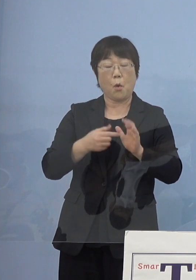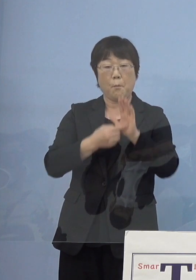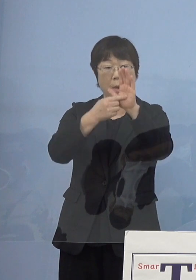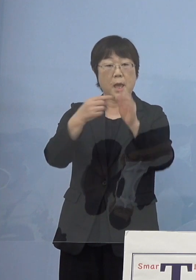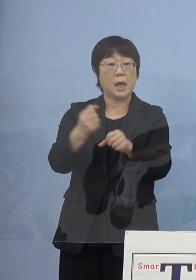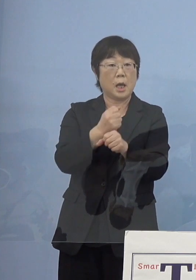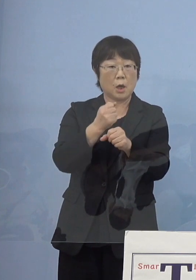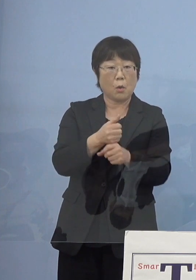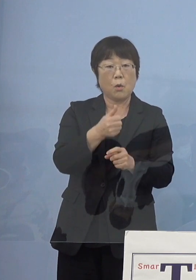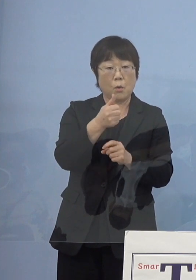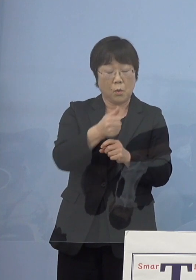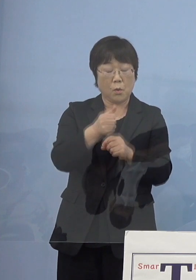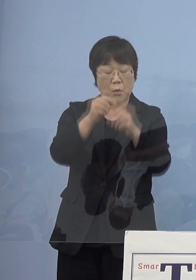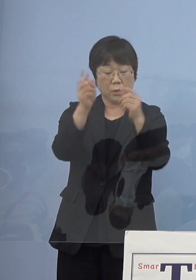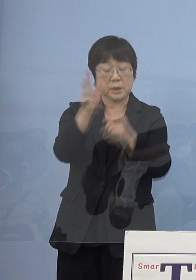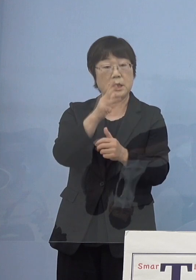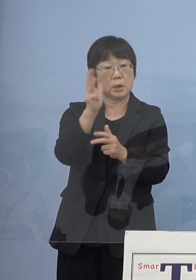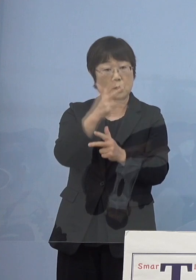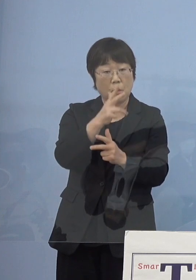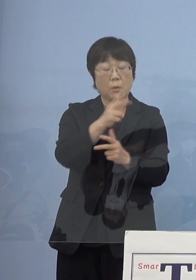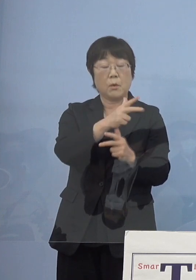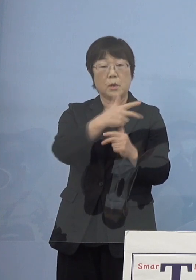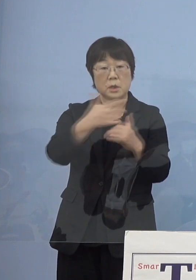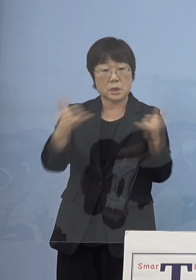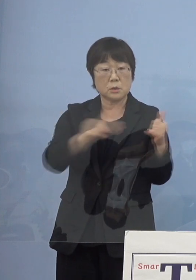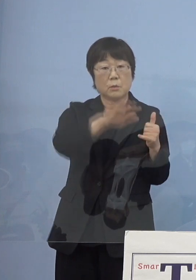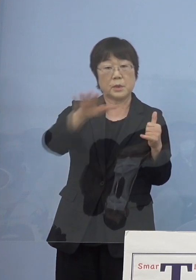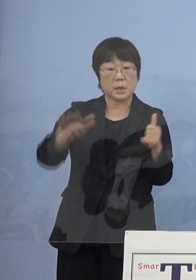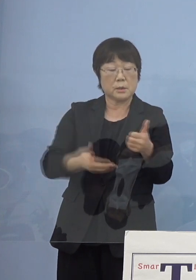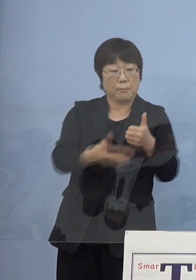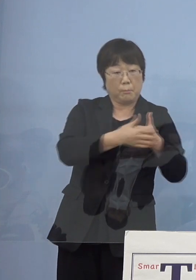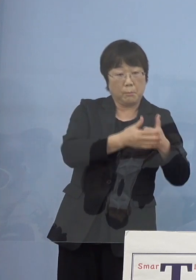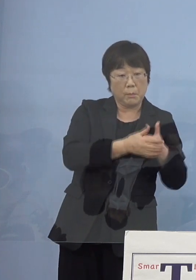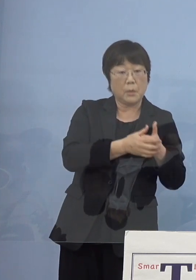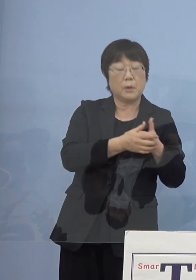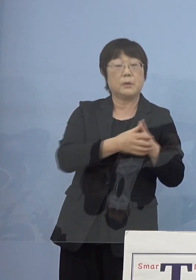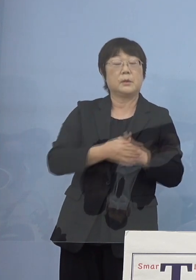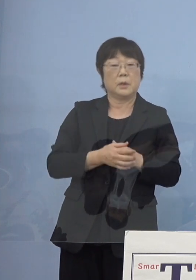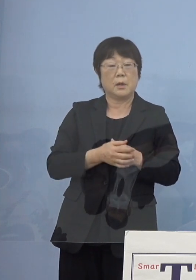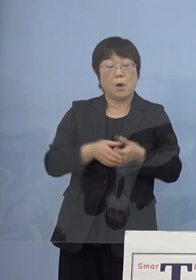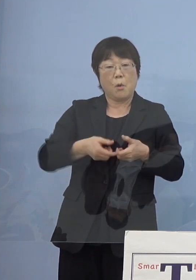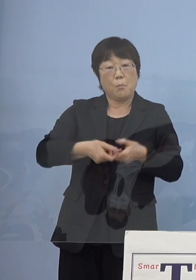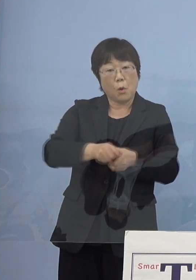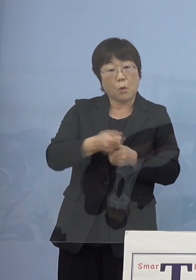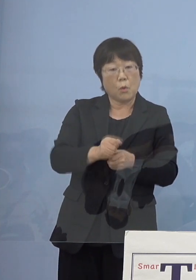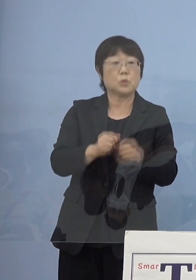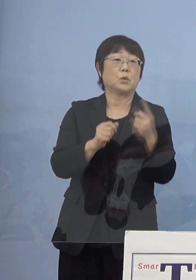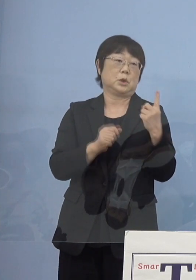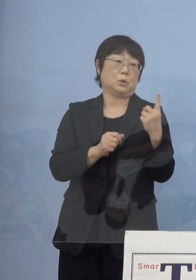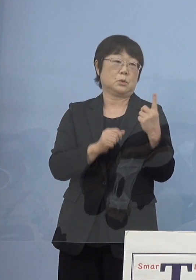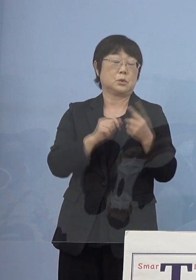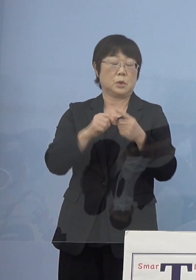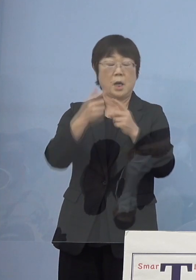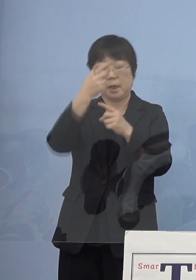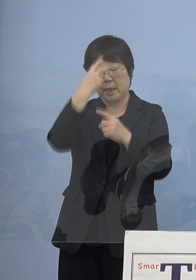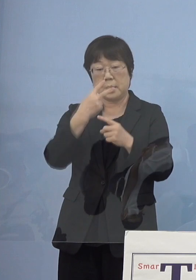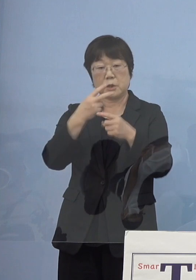これを人形師の皆様方を加えていく木工の一つ それから芸術作品